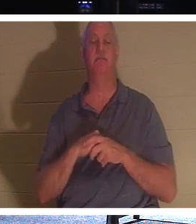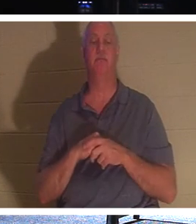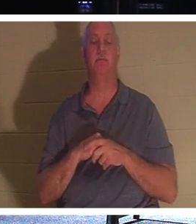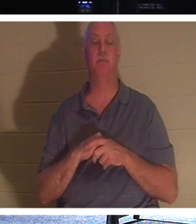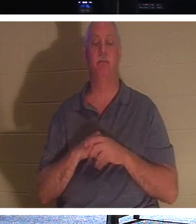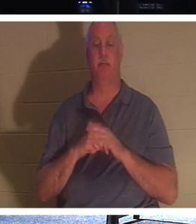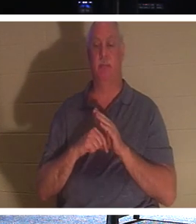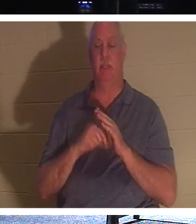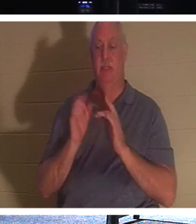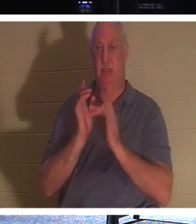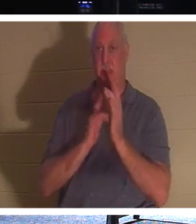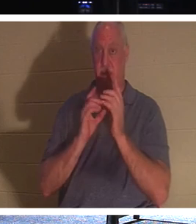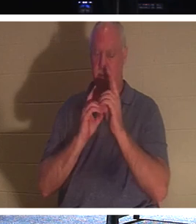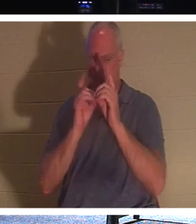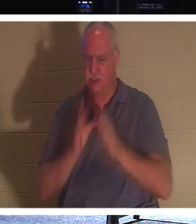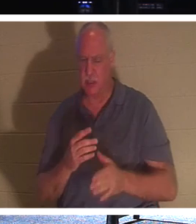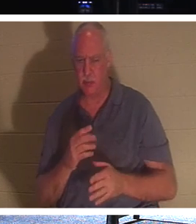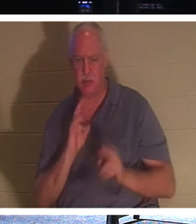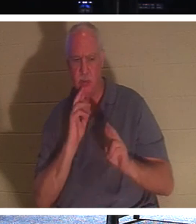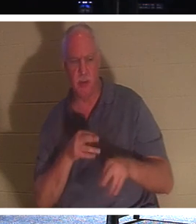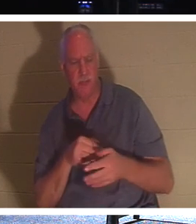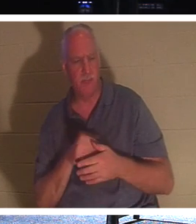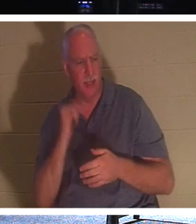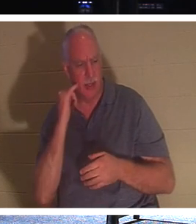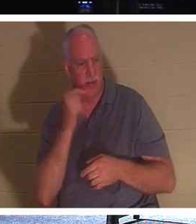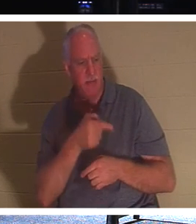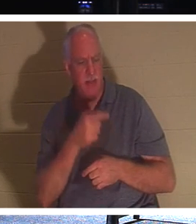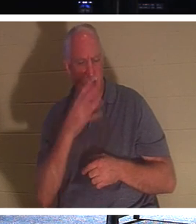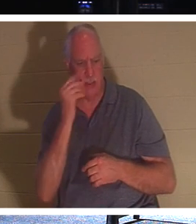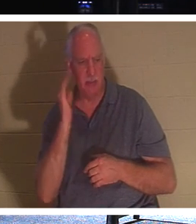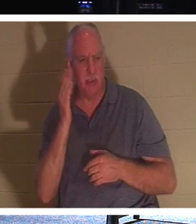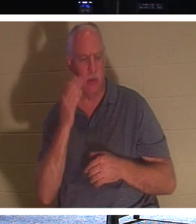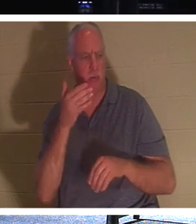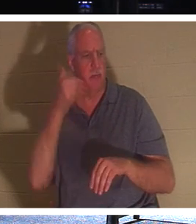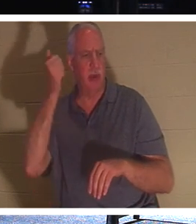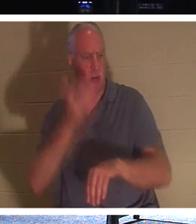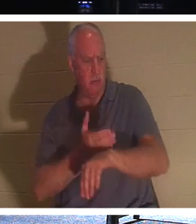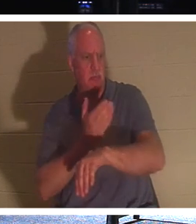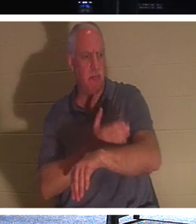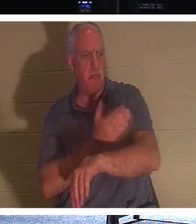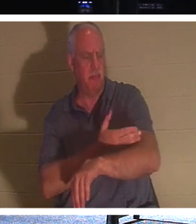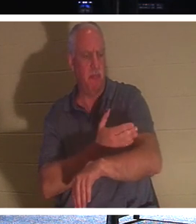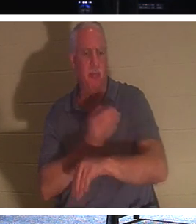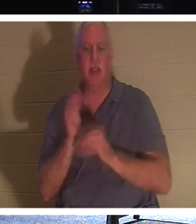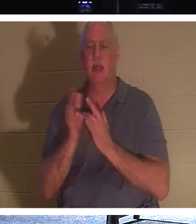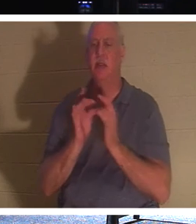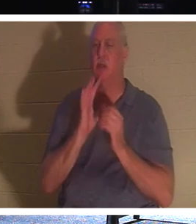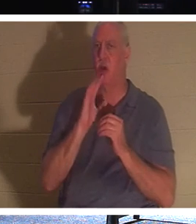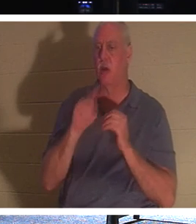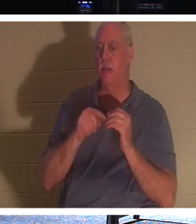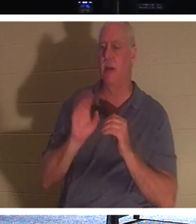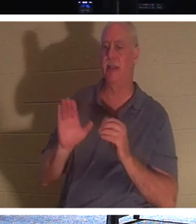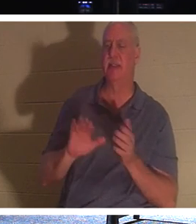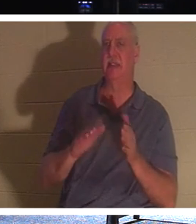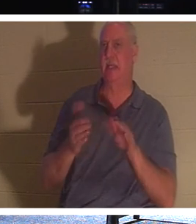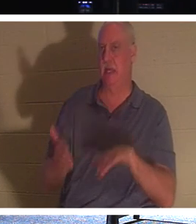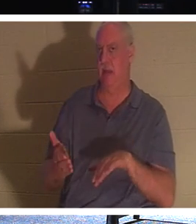이르되 주여 잠들면 낫겠나이다 예수는 그의 죽음에 대해 말씀하셨지만 그의